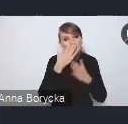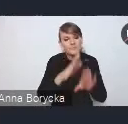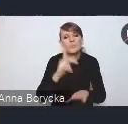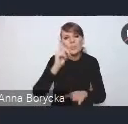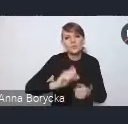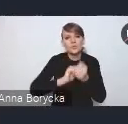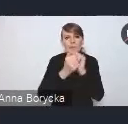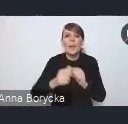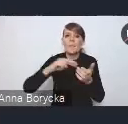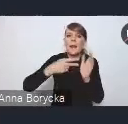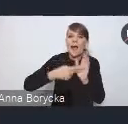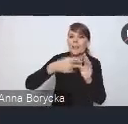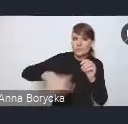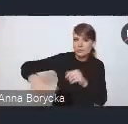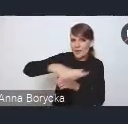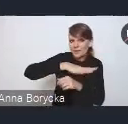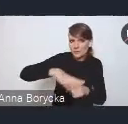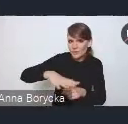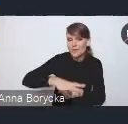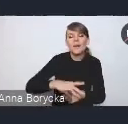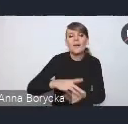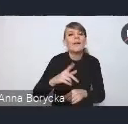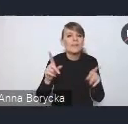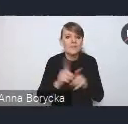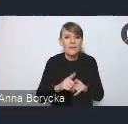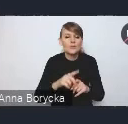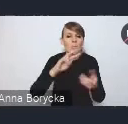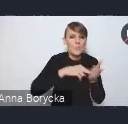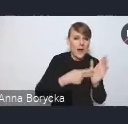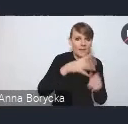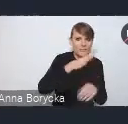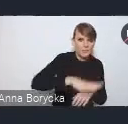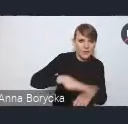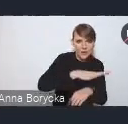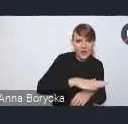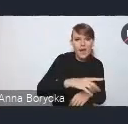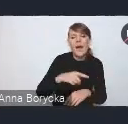oraz na lepszą integrację tego planowania przestrzennego ze społeczno-gospodarczym.